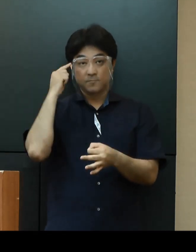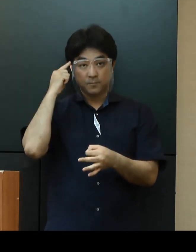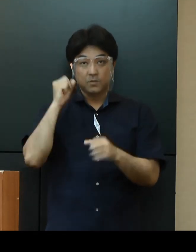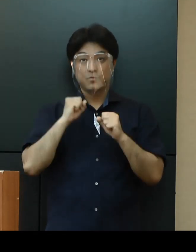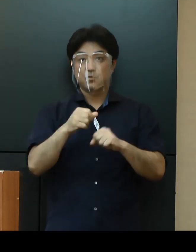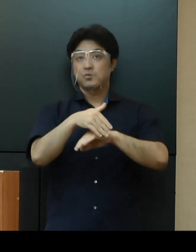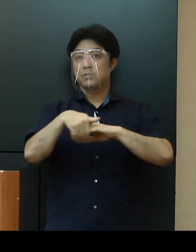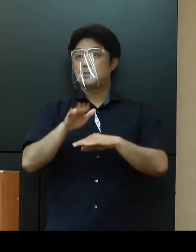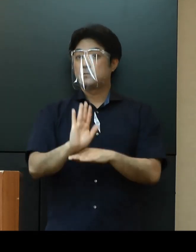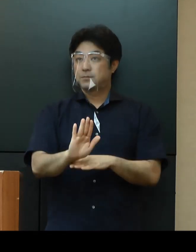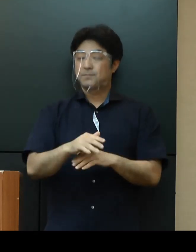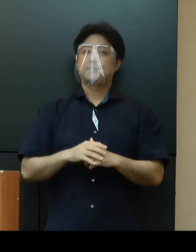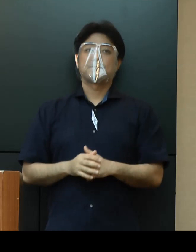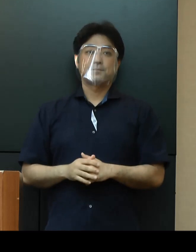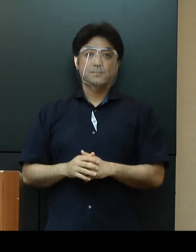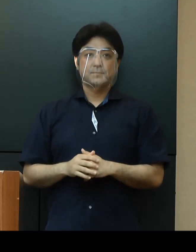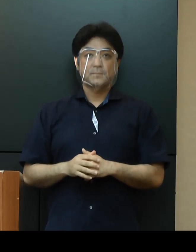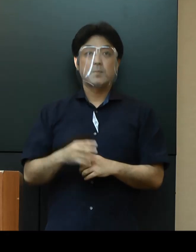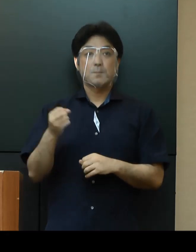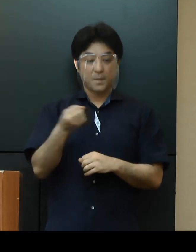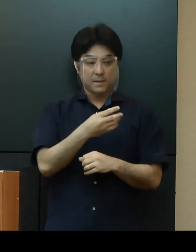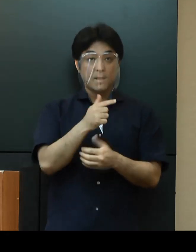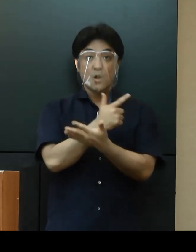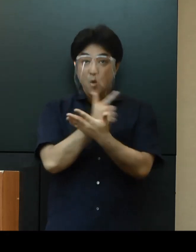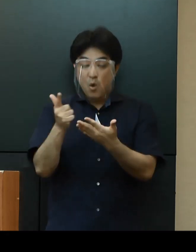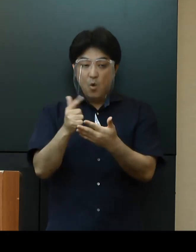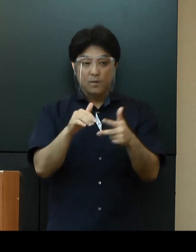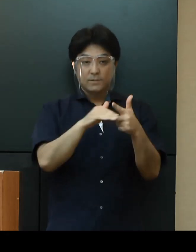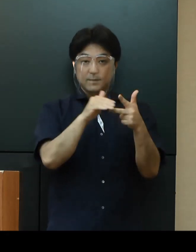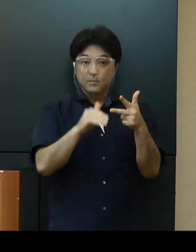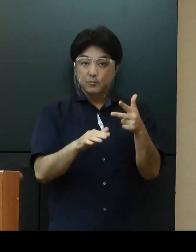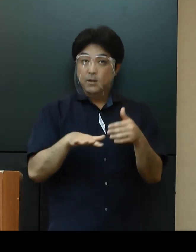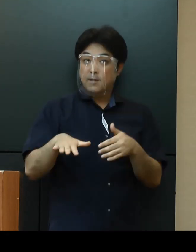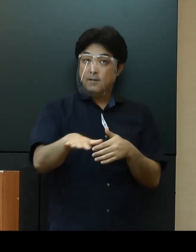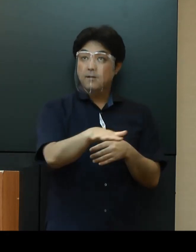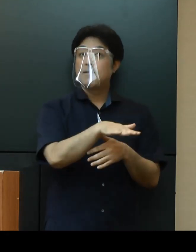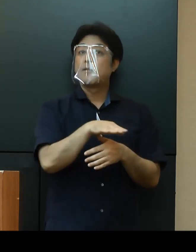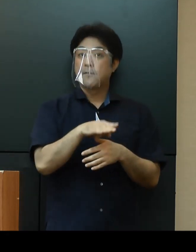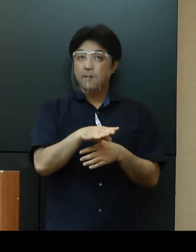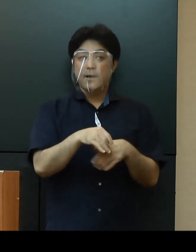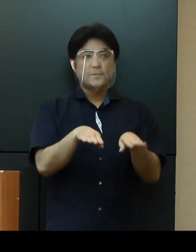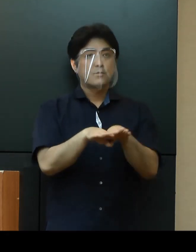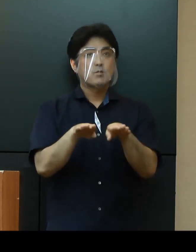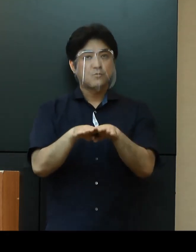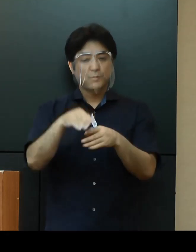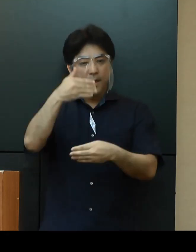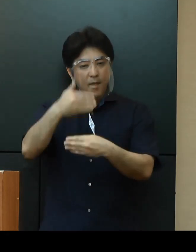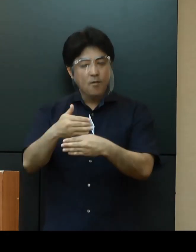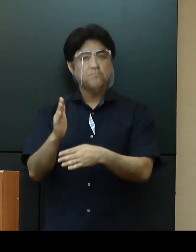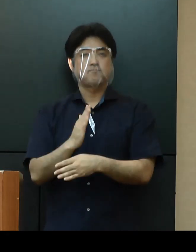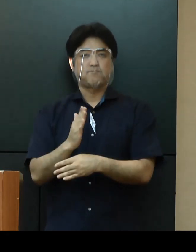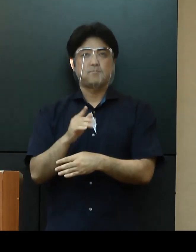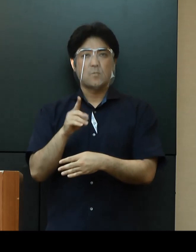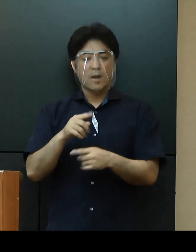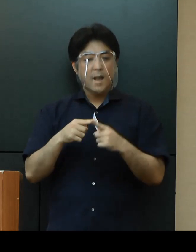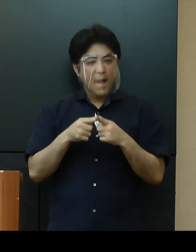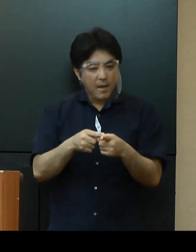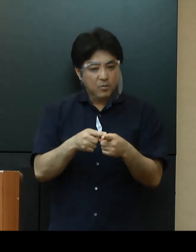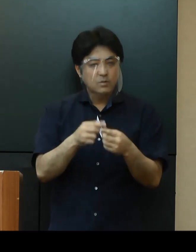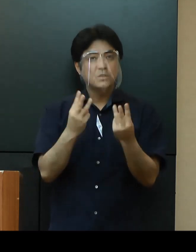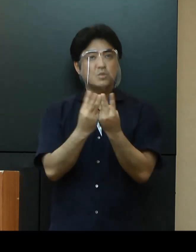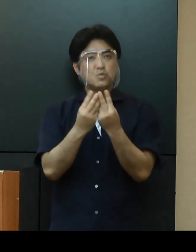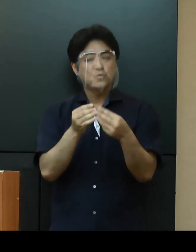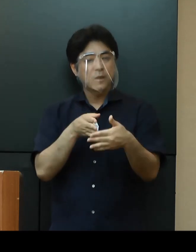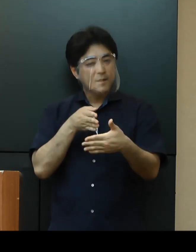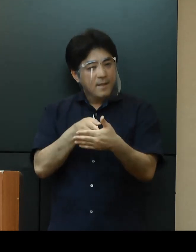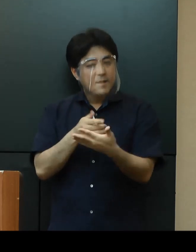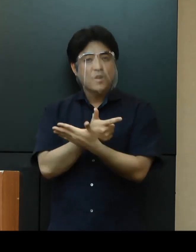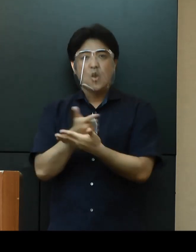各種施設についてですが、休業・閉館はせずに、一部入場制限するなどの感染対策を講じながら